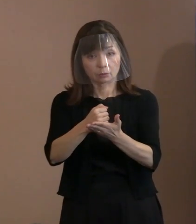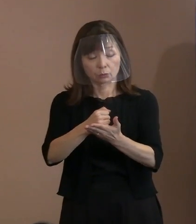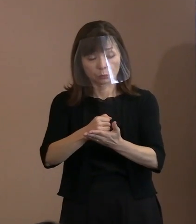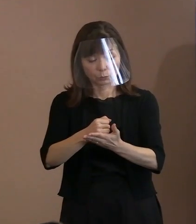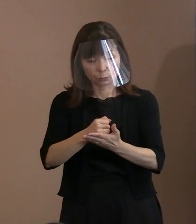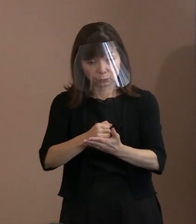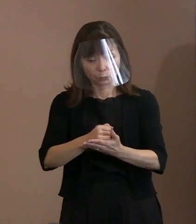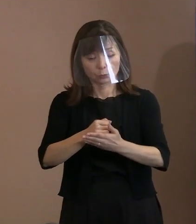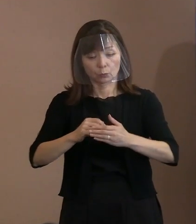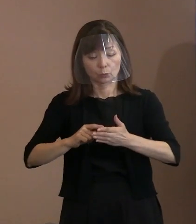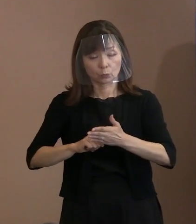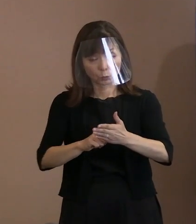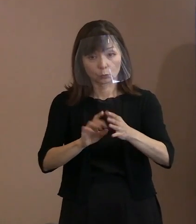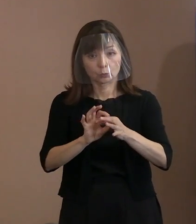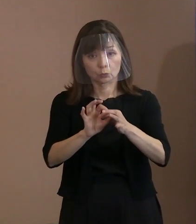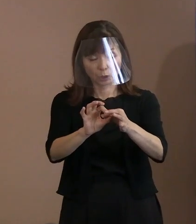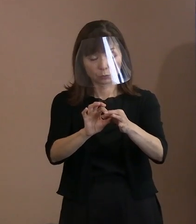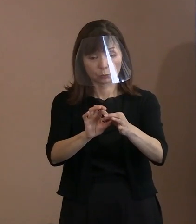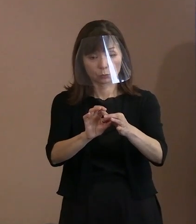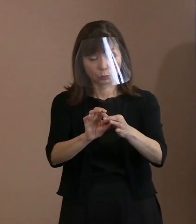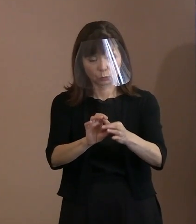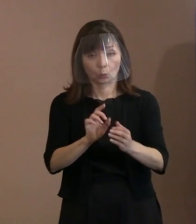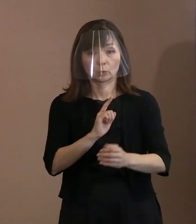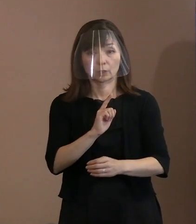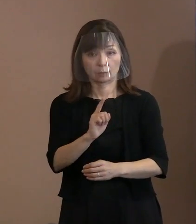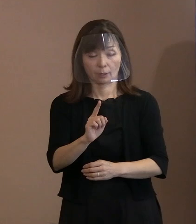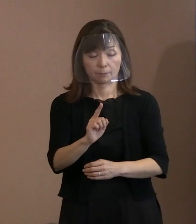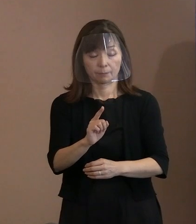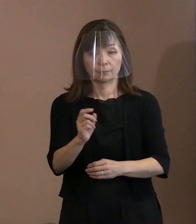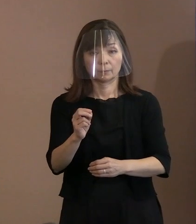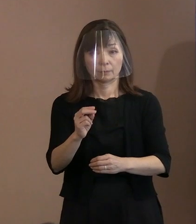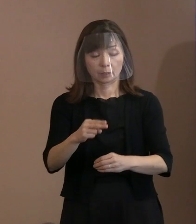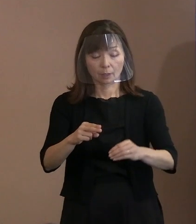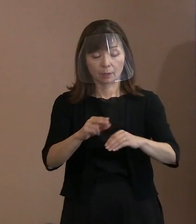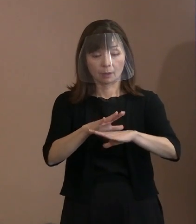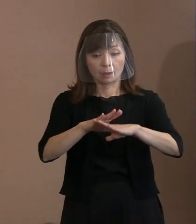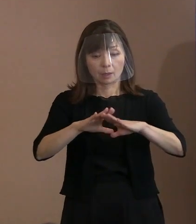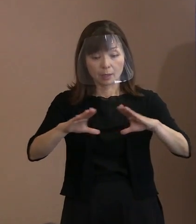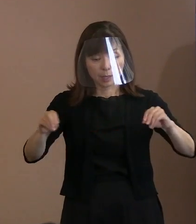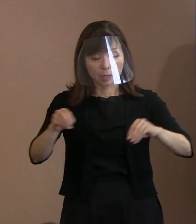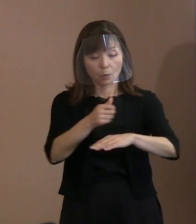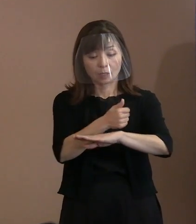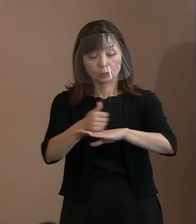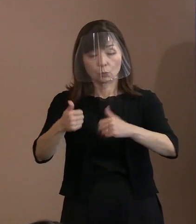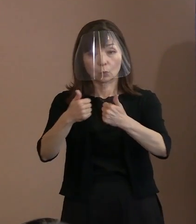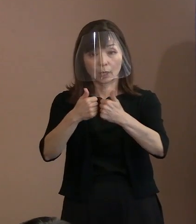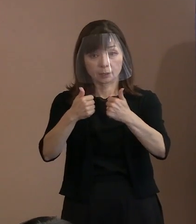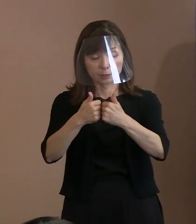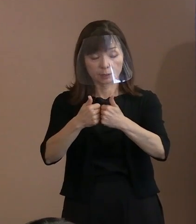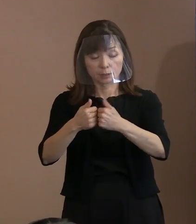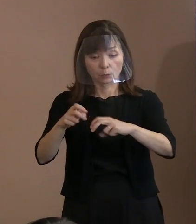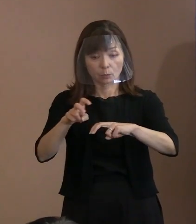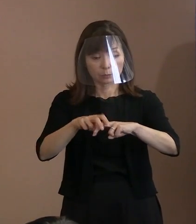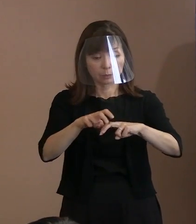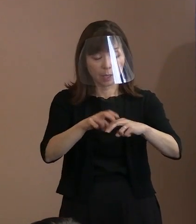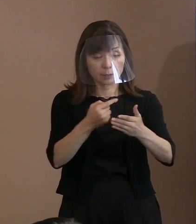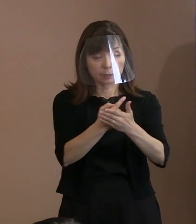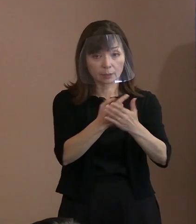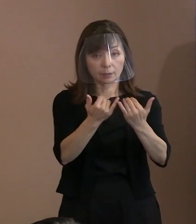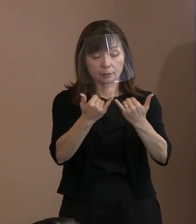平和首長会議は加盟都市との連携を強化して､ あらゆる暴力を否定する平和文化を